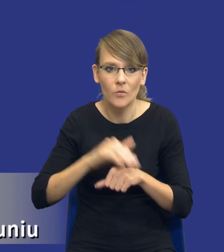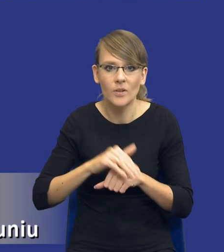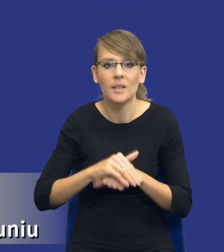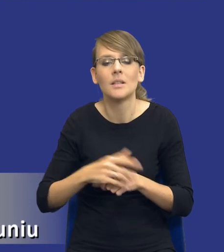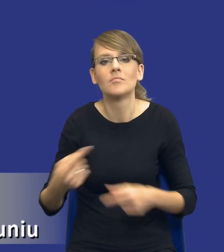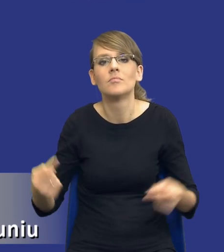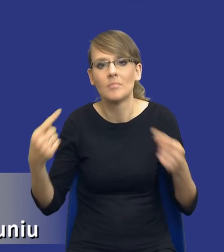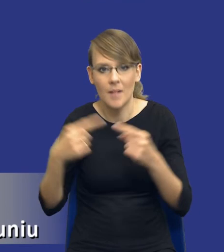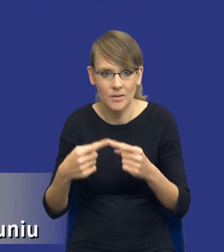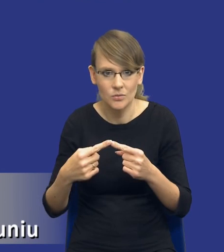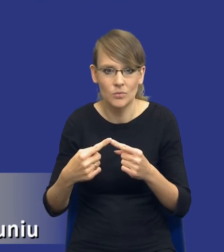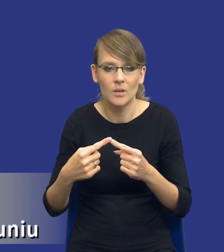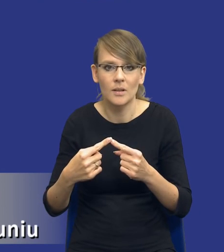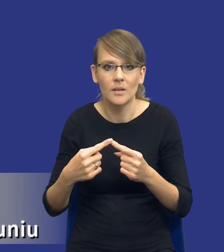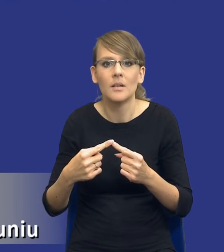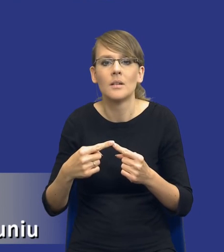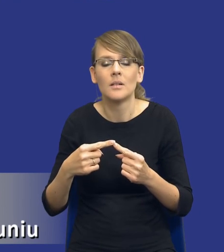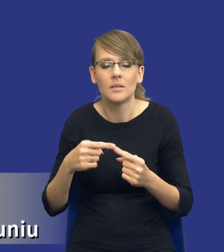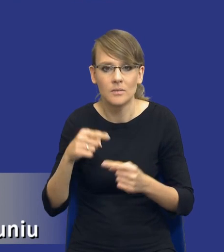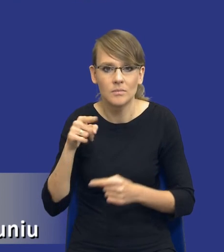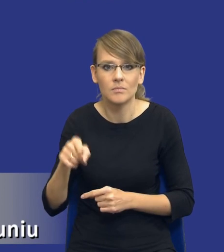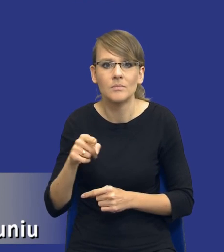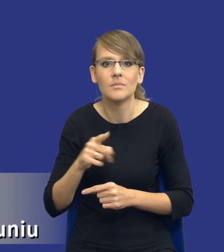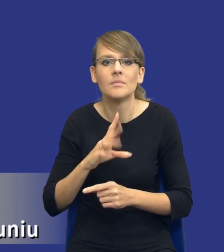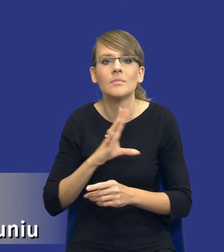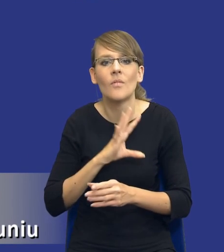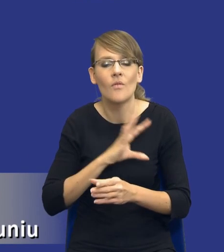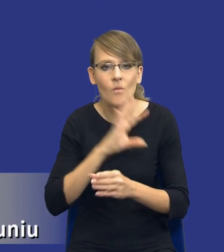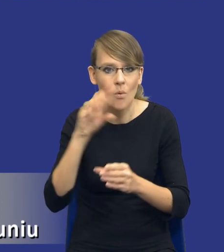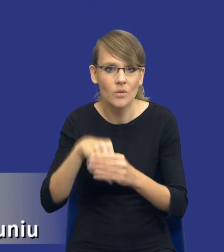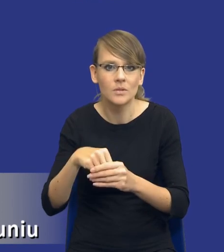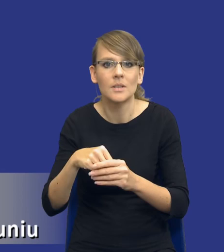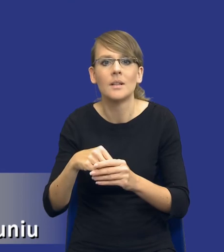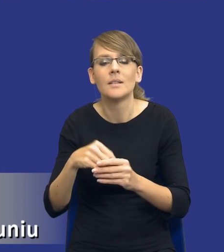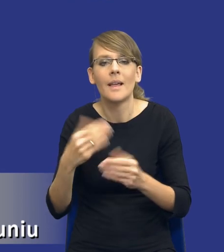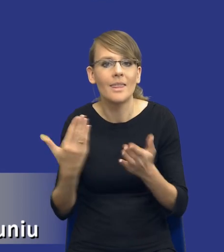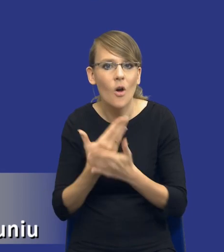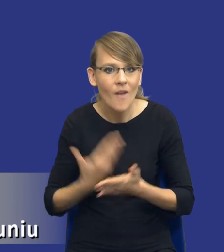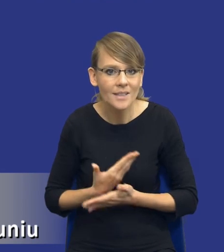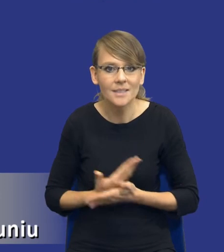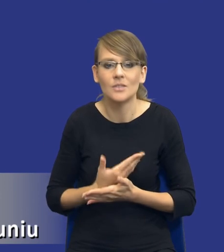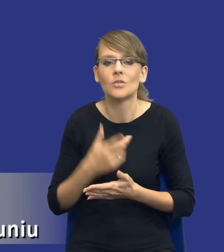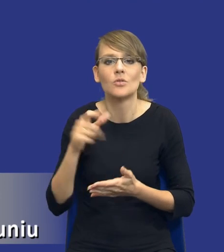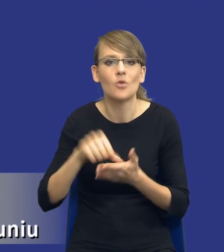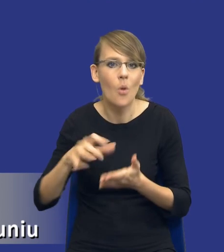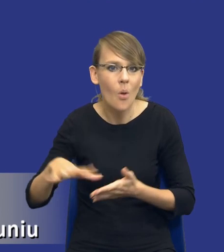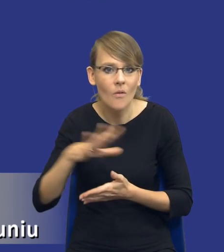publiczne nadaje się do tego, żeby włączać do zamówienia publicznego aspekty innowacyjne, aspekty środowiskowe czy aspekty społeczne.